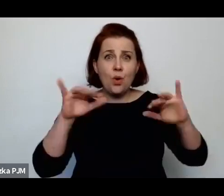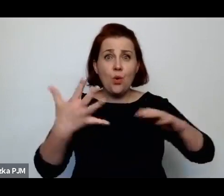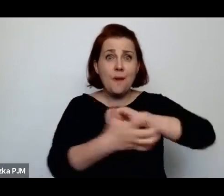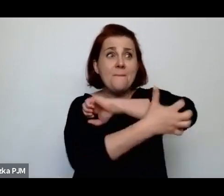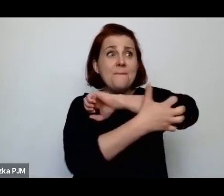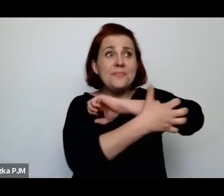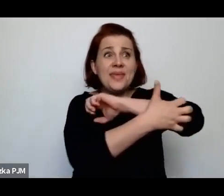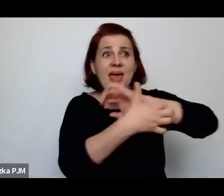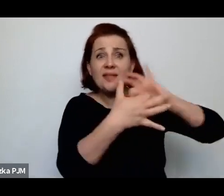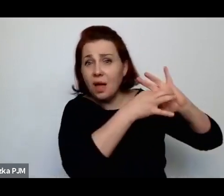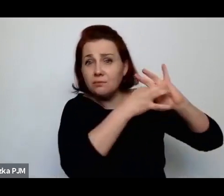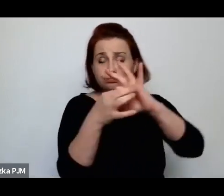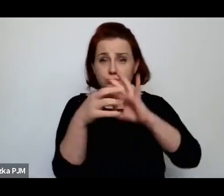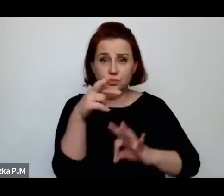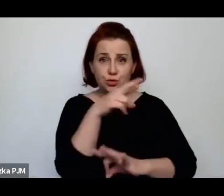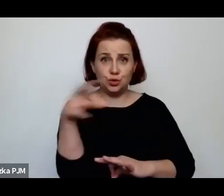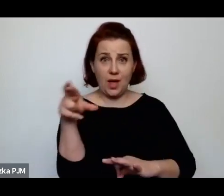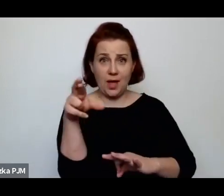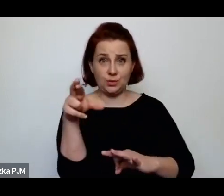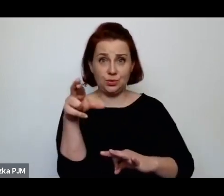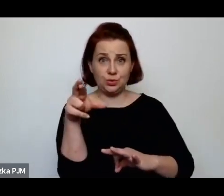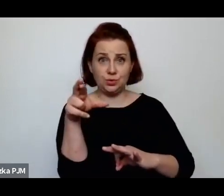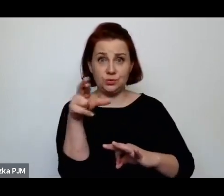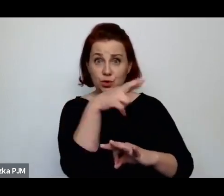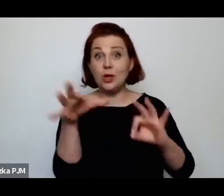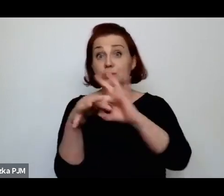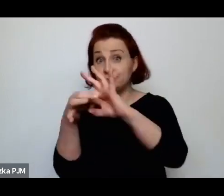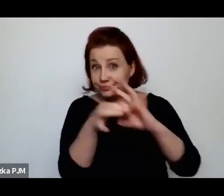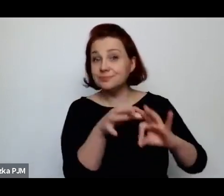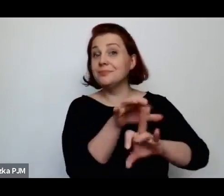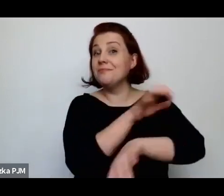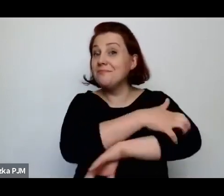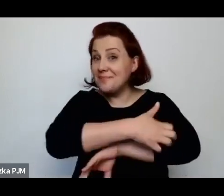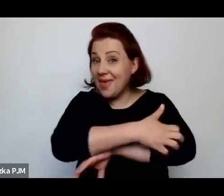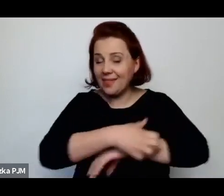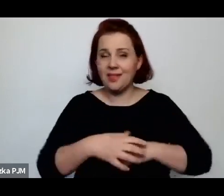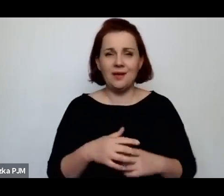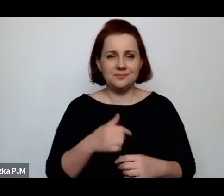Przed chwilą mówiłyśmy już o tym, ale powtórzę się (śmiech)